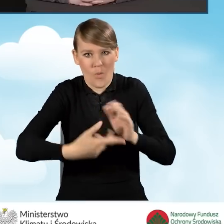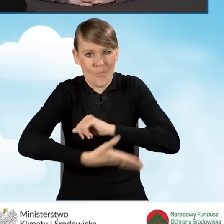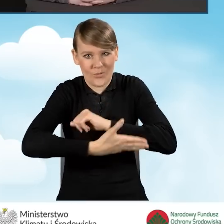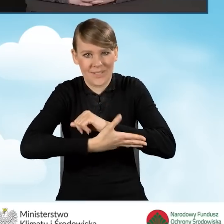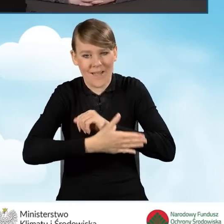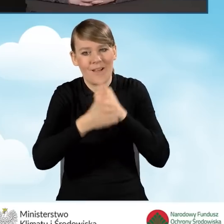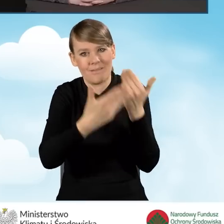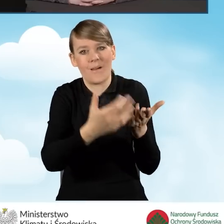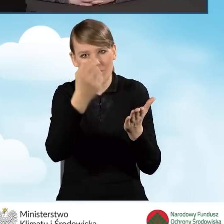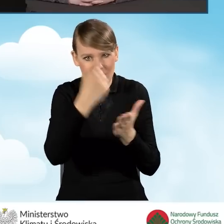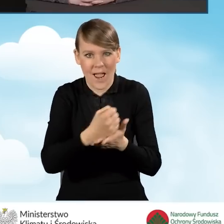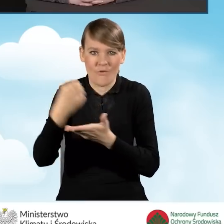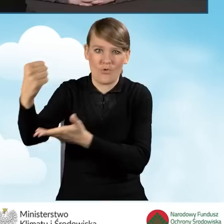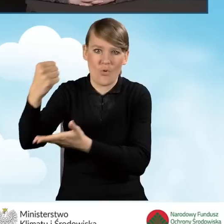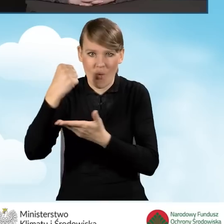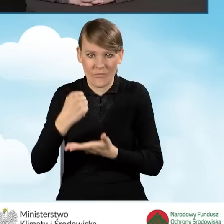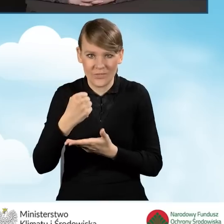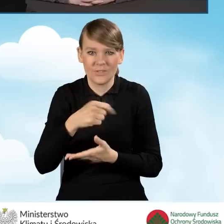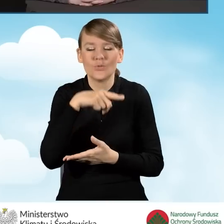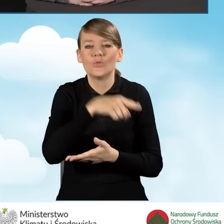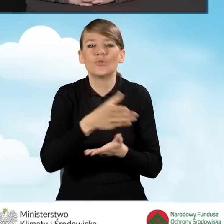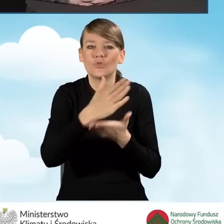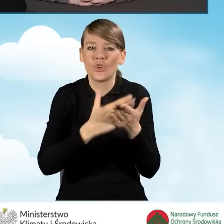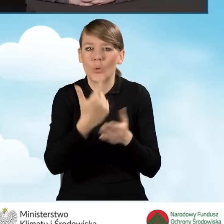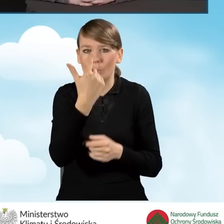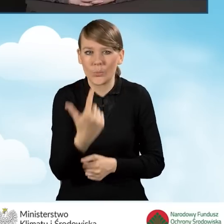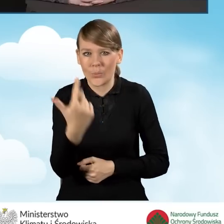w ramach części drugiej i części trzeciej programu.